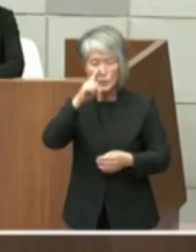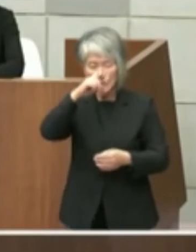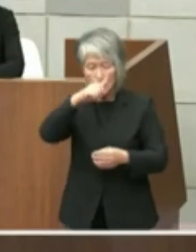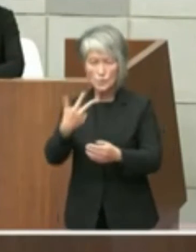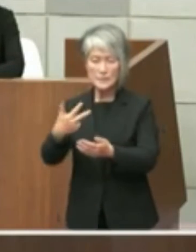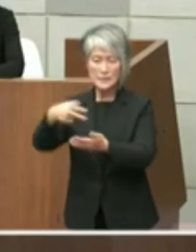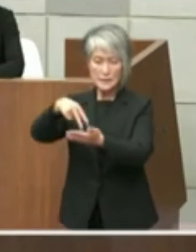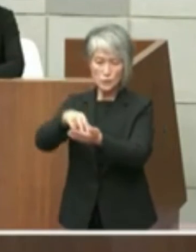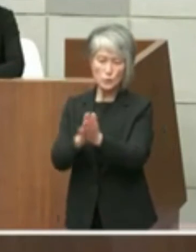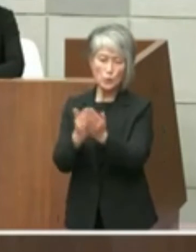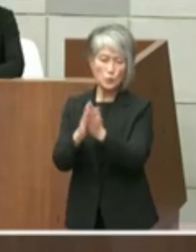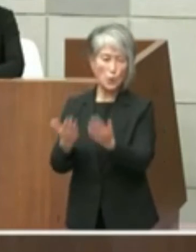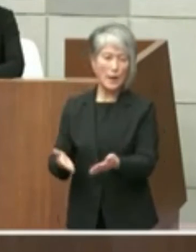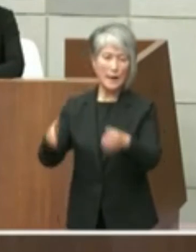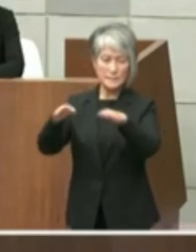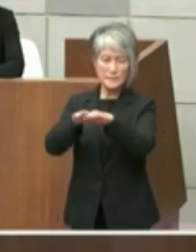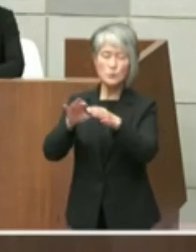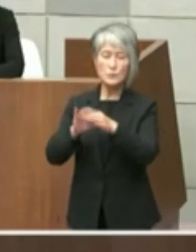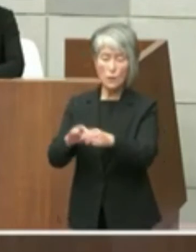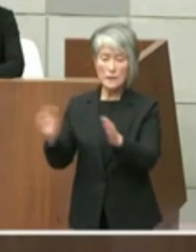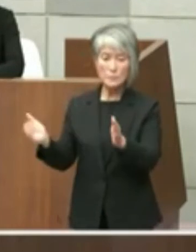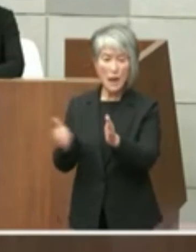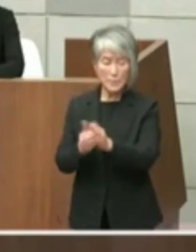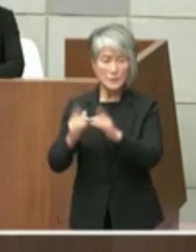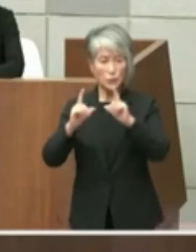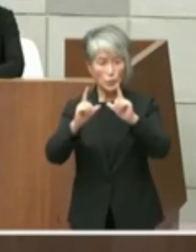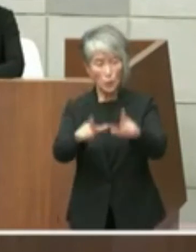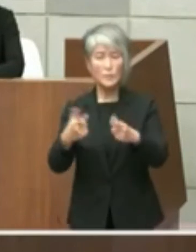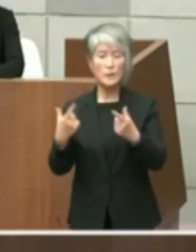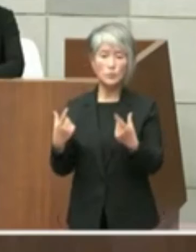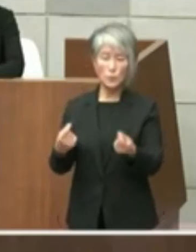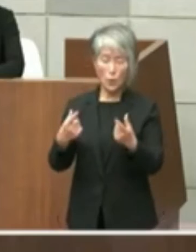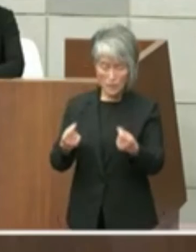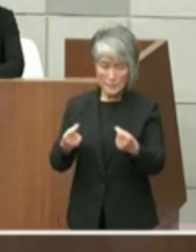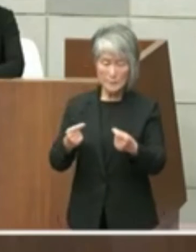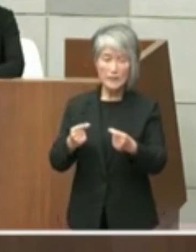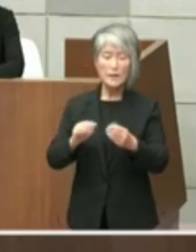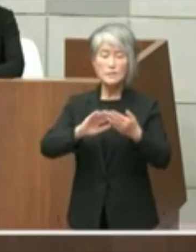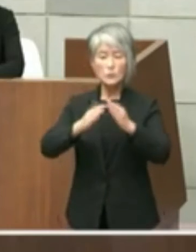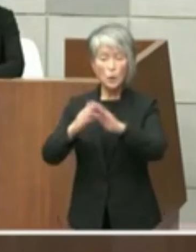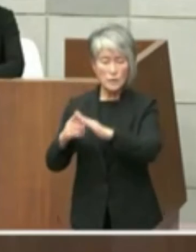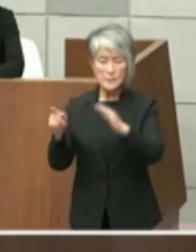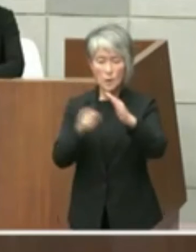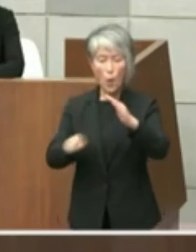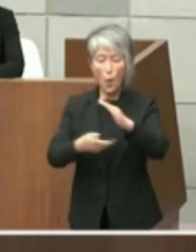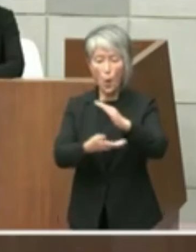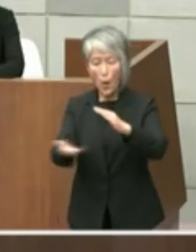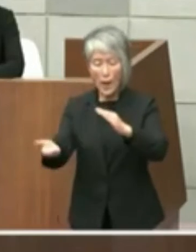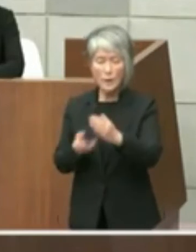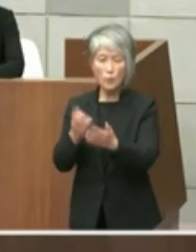まで御答弁申し上げましたとおり 都市公園法の規定に基づく県の占用許可を